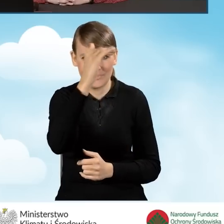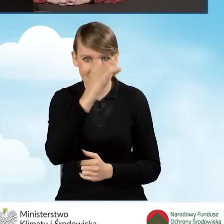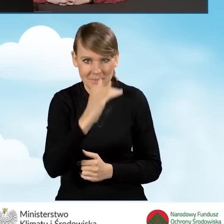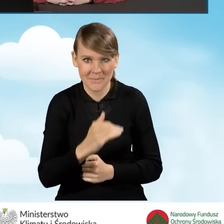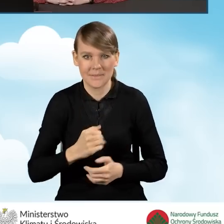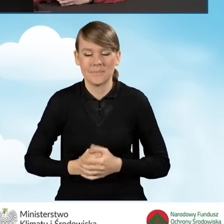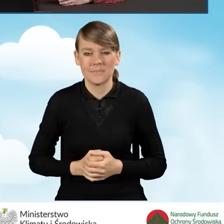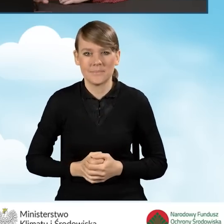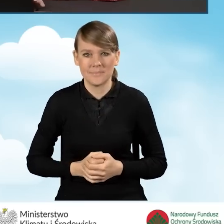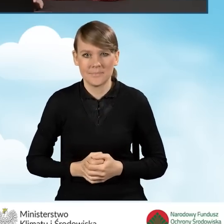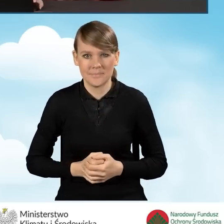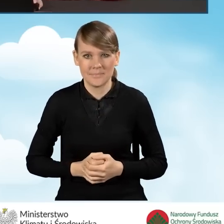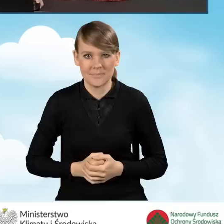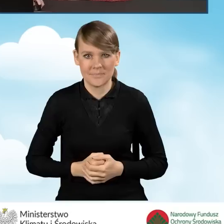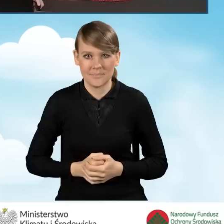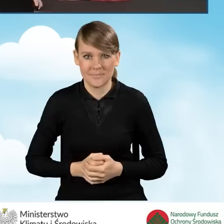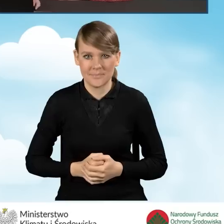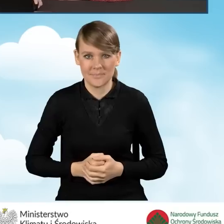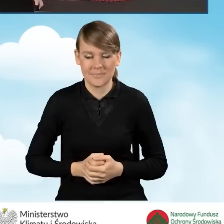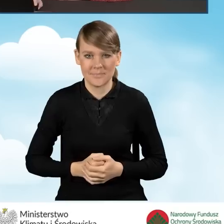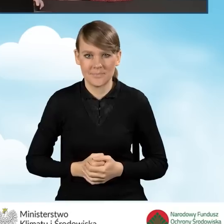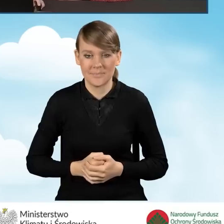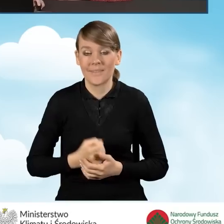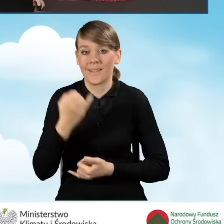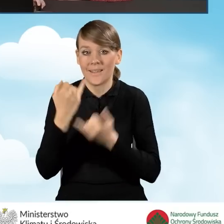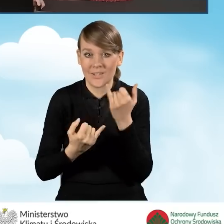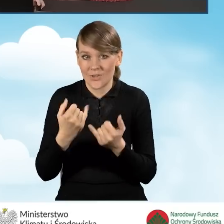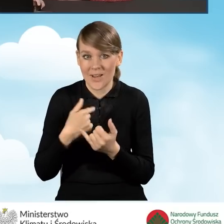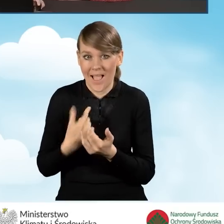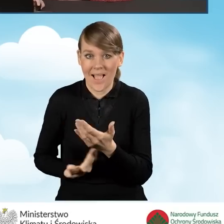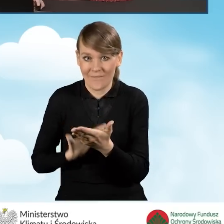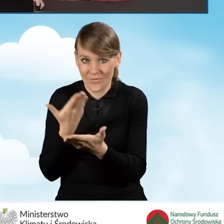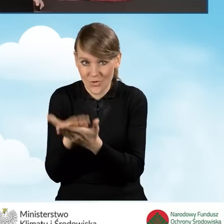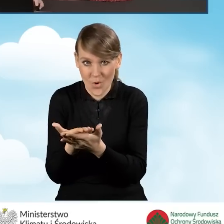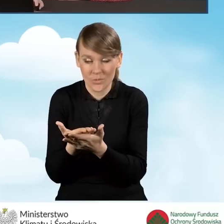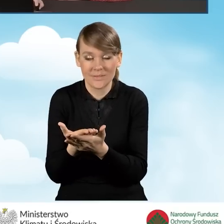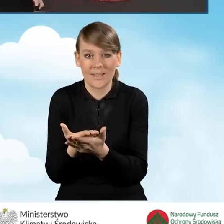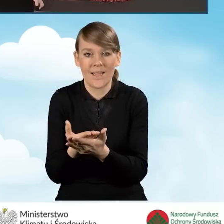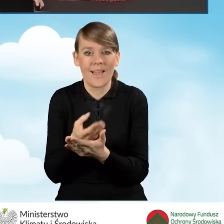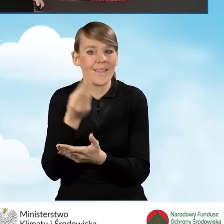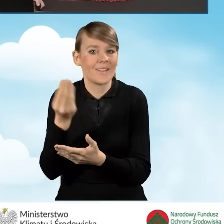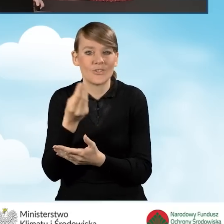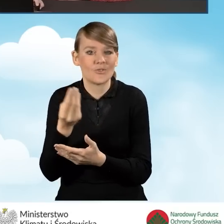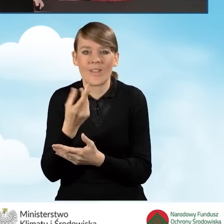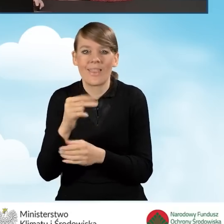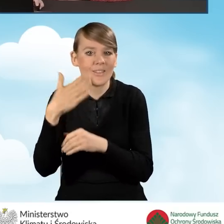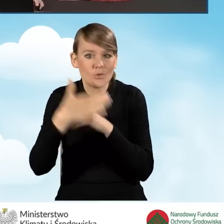W przypadku sytuacji, kiedy składamy taki wniosek, jeszcze nie został on zakończony. Mamy taką wersję roboczą.